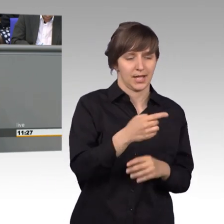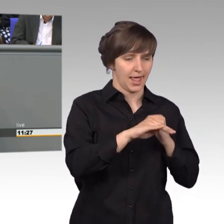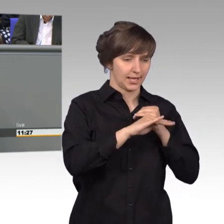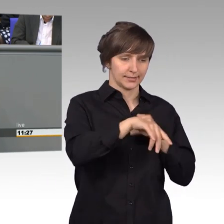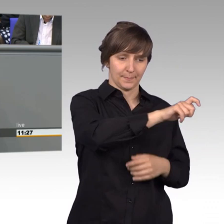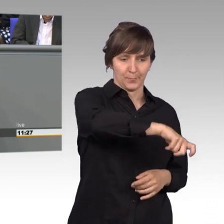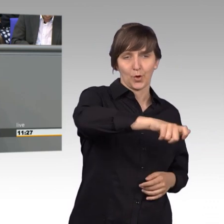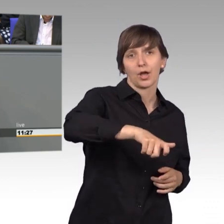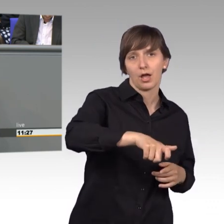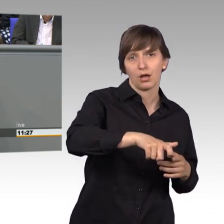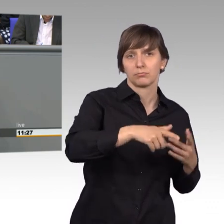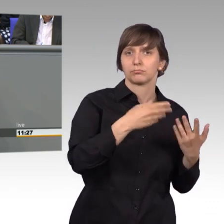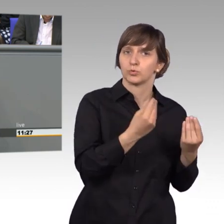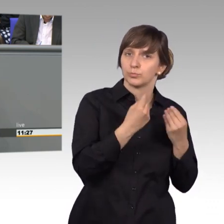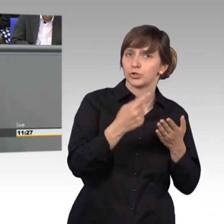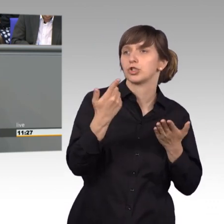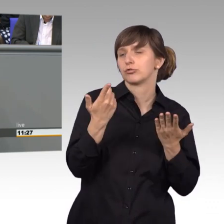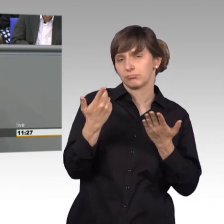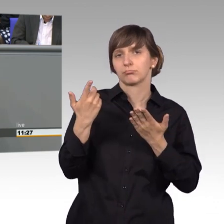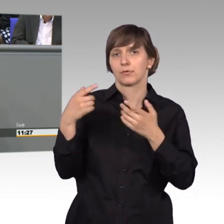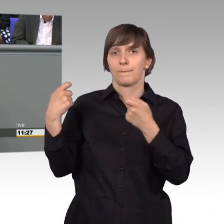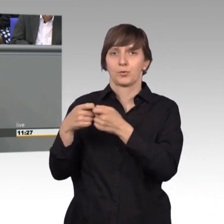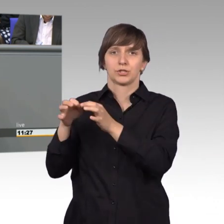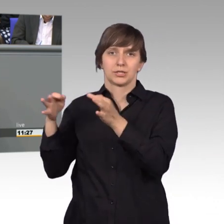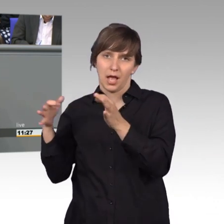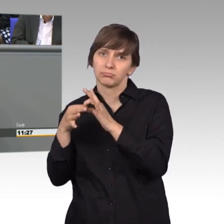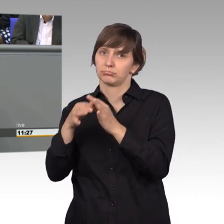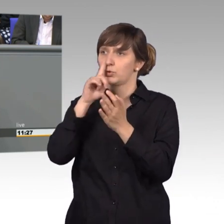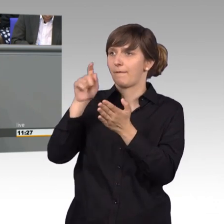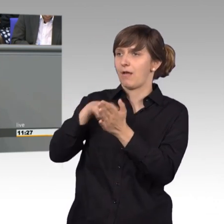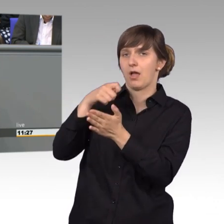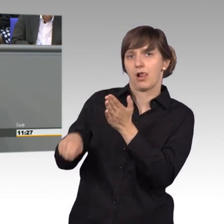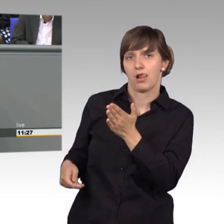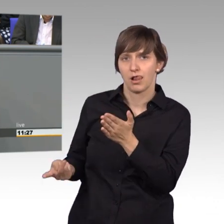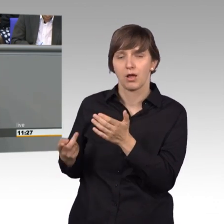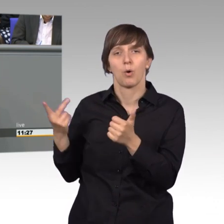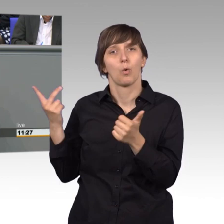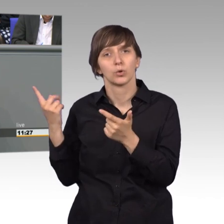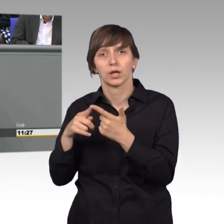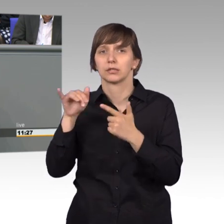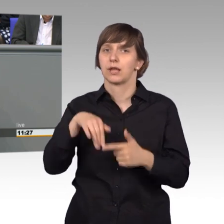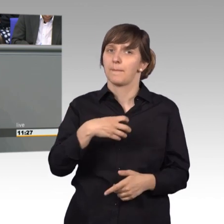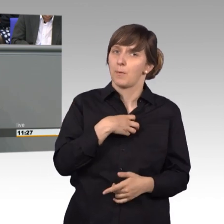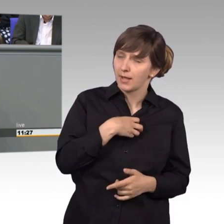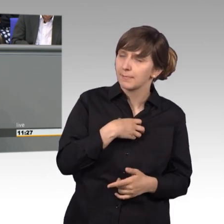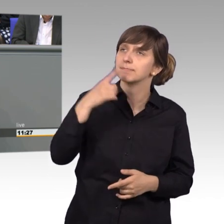an den Deutschen Bundestag bei Wahlen. Da hat er Kontakt, indem er uns wählt. Oder aber, wenn er ein Anliegen hat, sagt er: Ich schreibe dazu eine Petition.